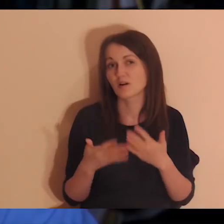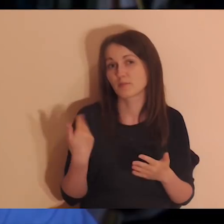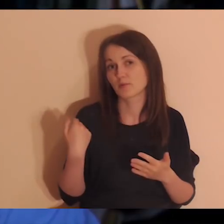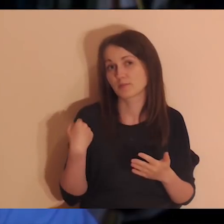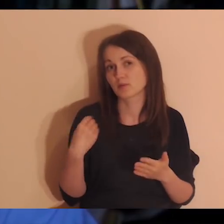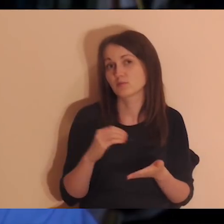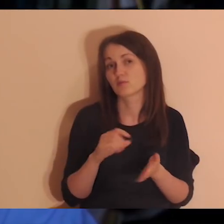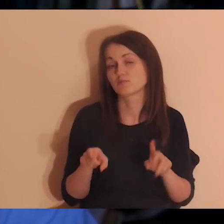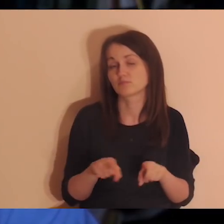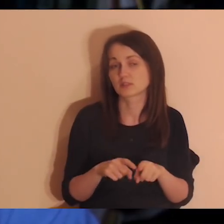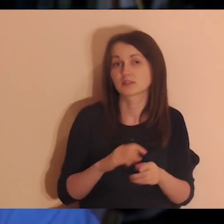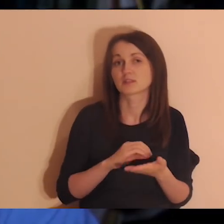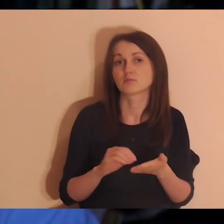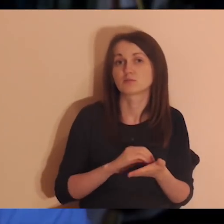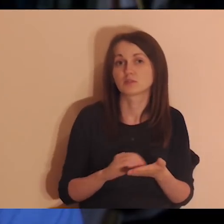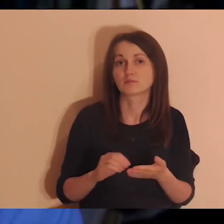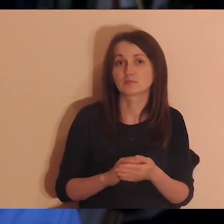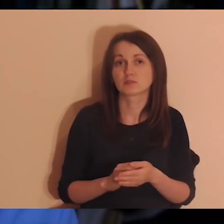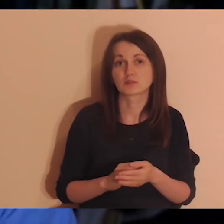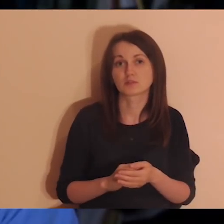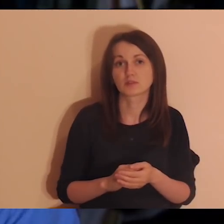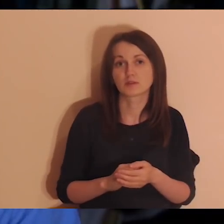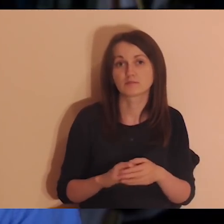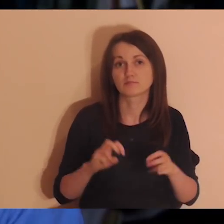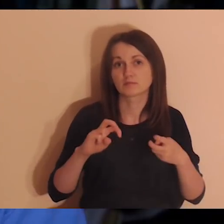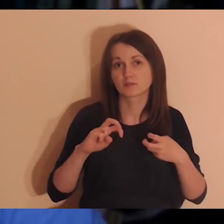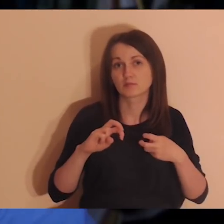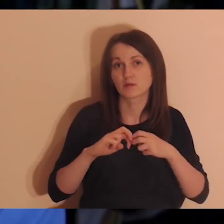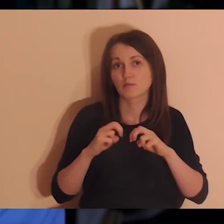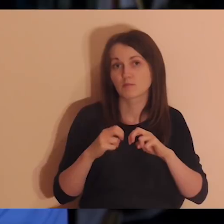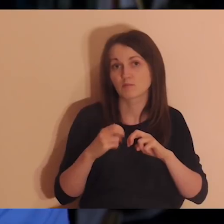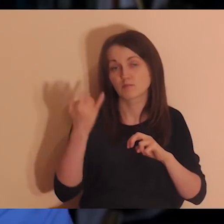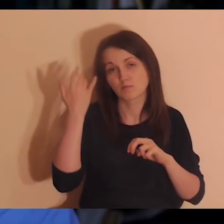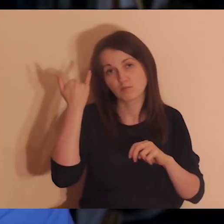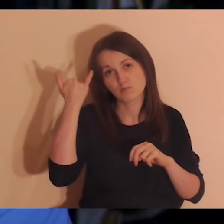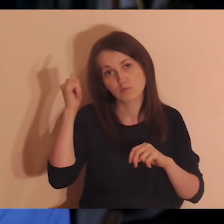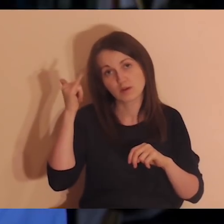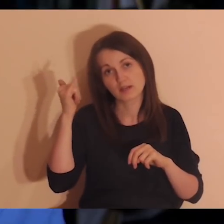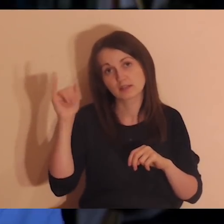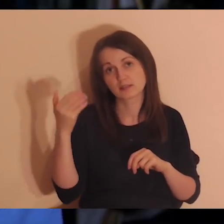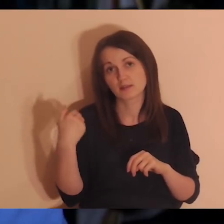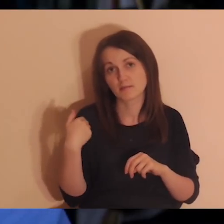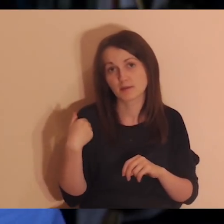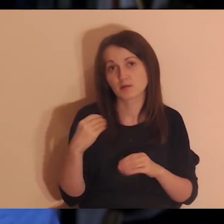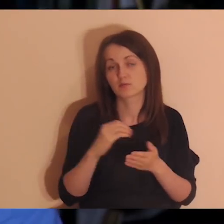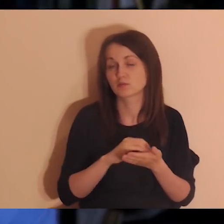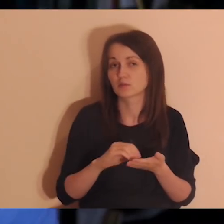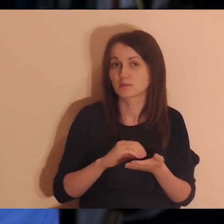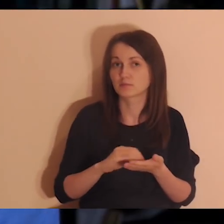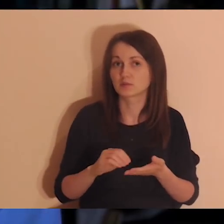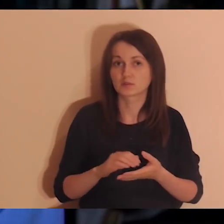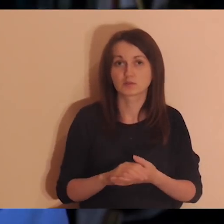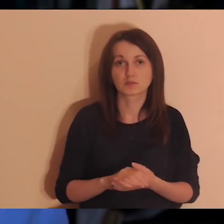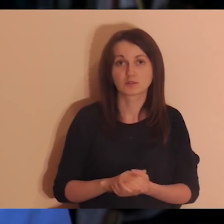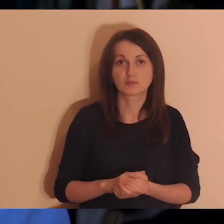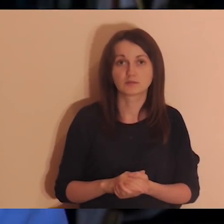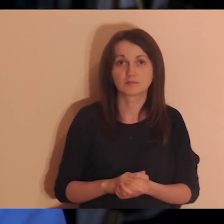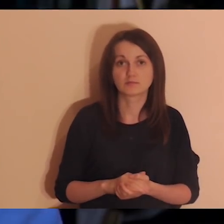to też dawajcie nam znać, żebyśmy jeśli popełniamy jakieś błędy, mogli ich nie popełniać. Bardzo jestem wdzięczny za krytyczne uwagi,